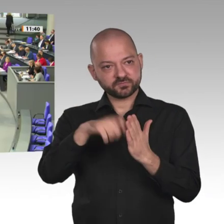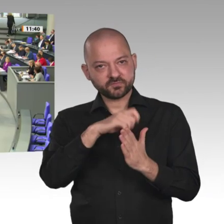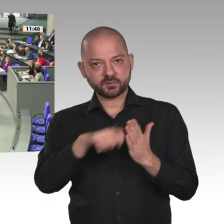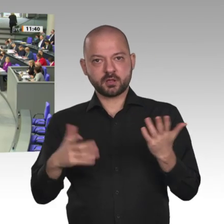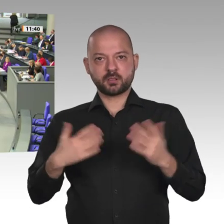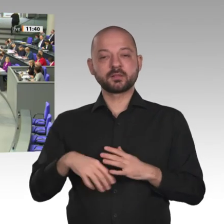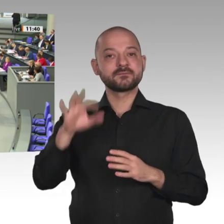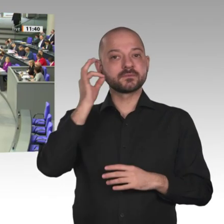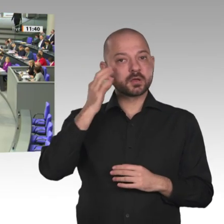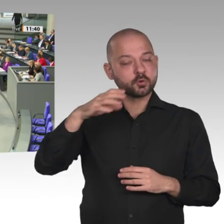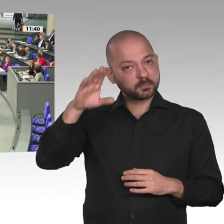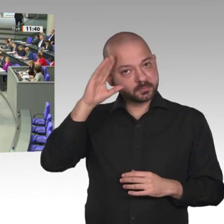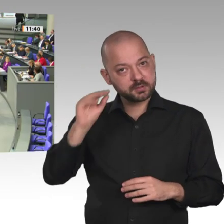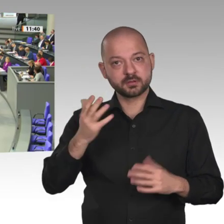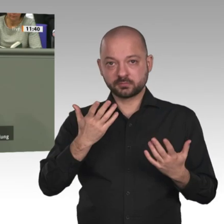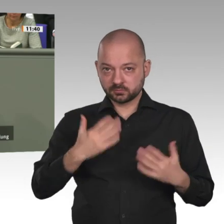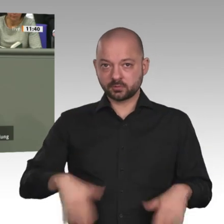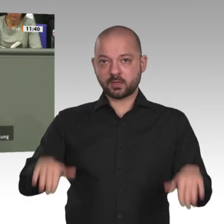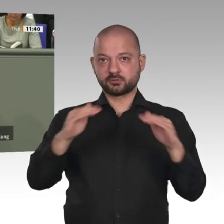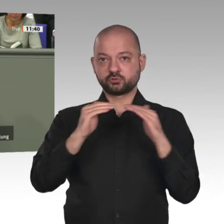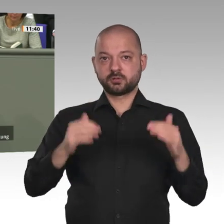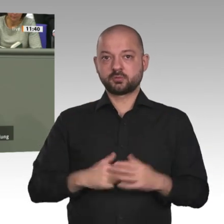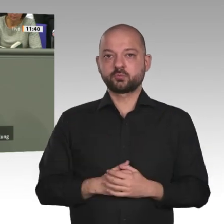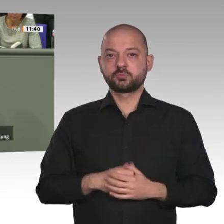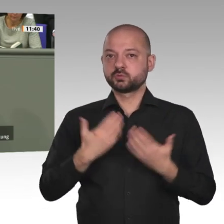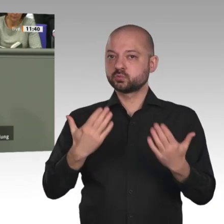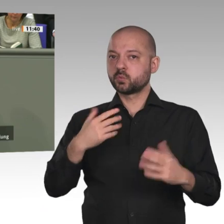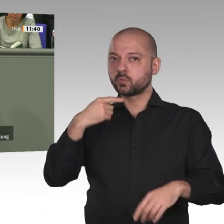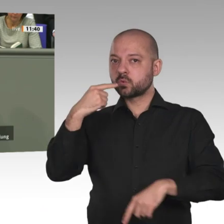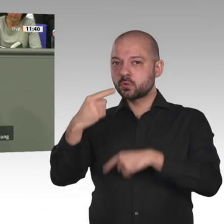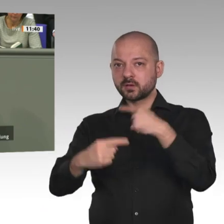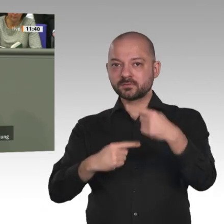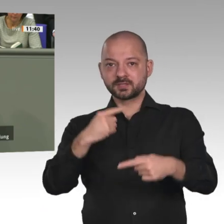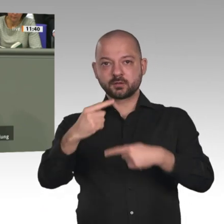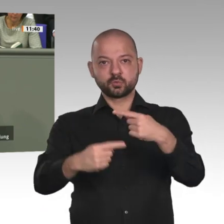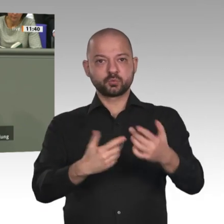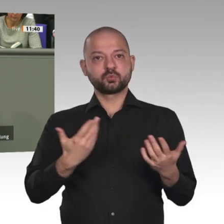Markus Grübel: Auch die Achtung der Religionsfreiheit, Demokratie und Rechtsstaatlichkeit